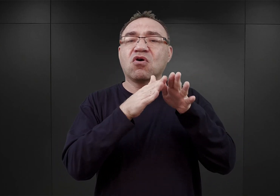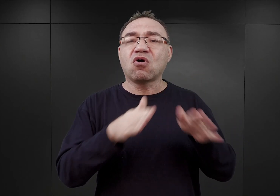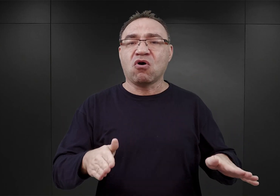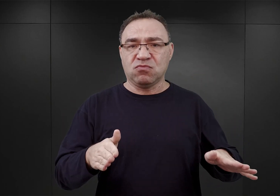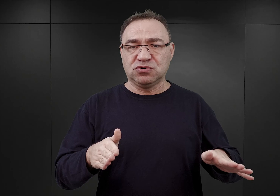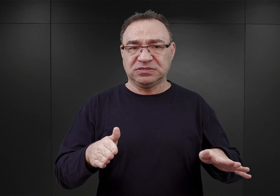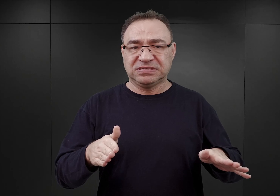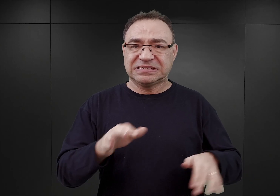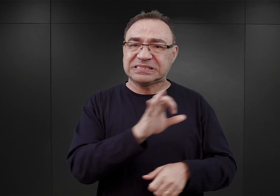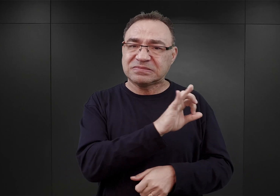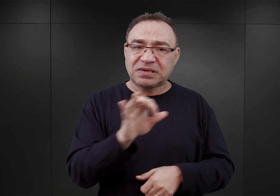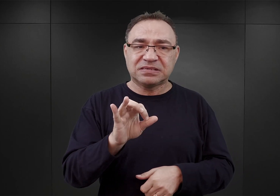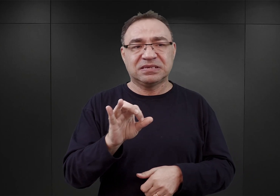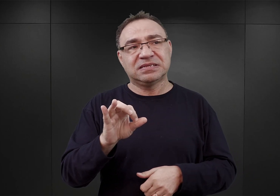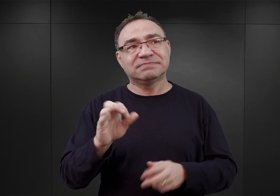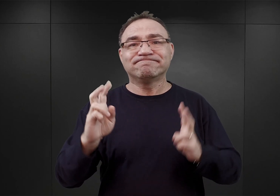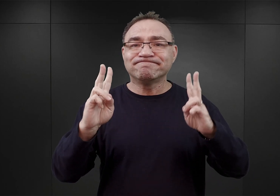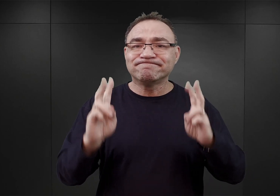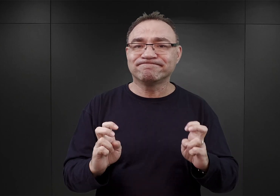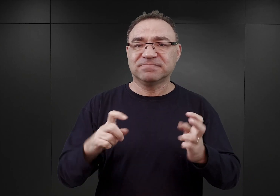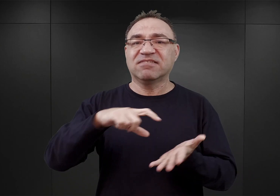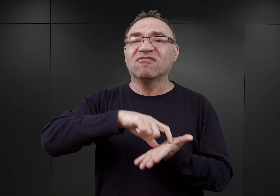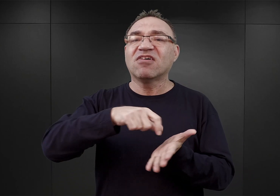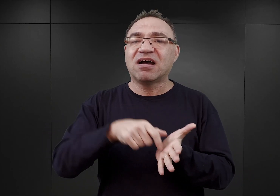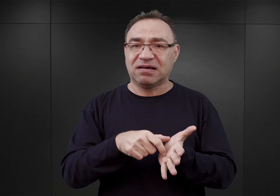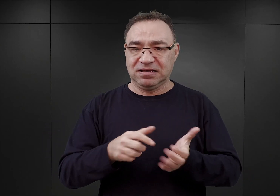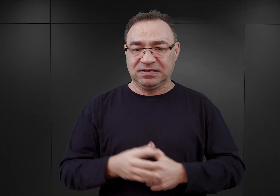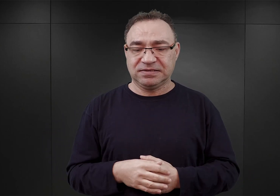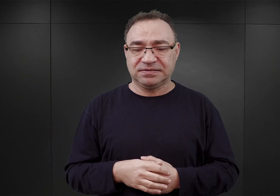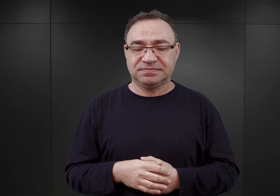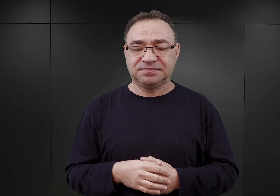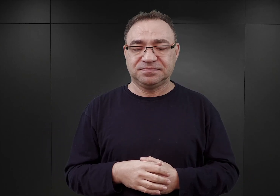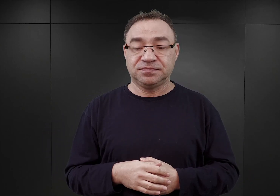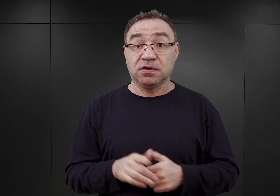obozu kwarantanny. Jak się wydaje, w tym czasie uważano,